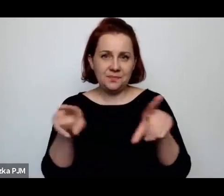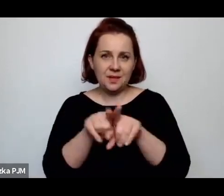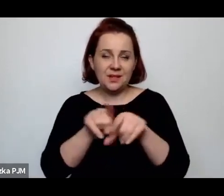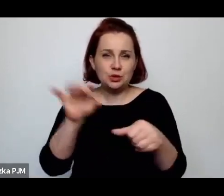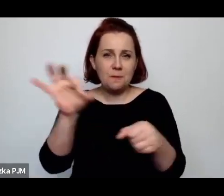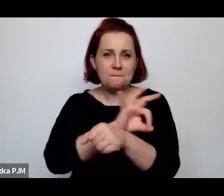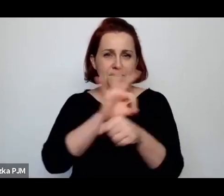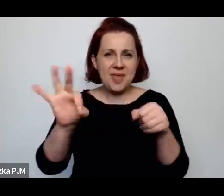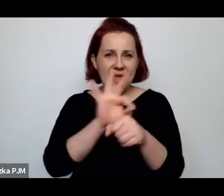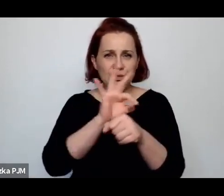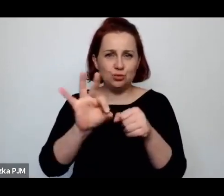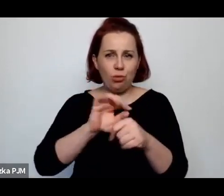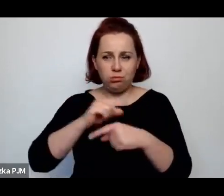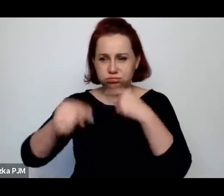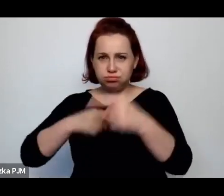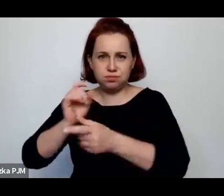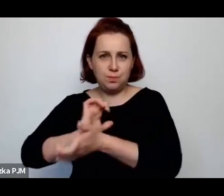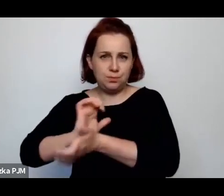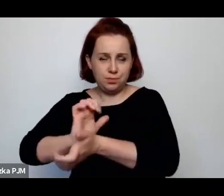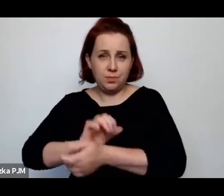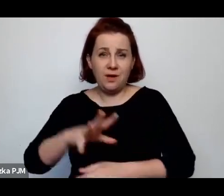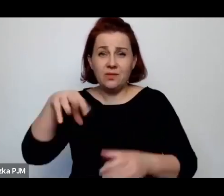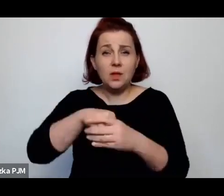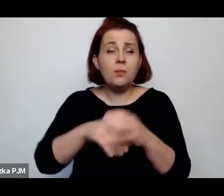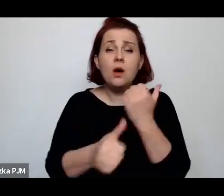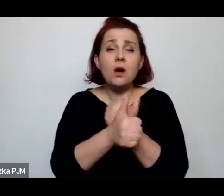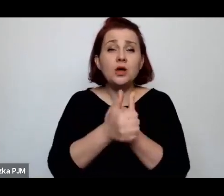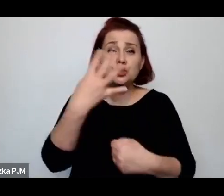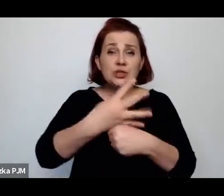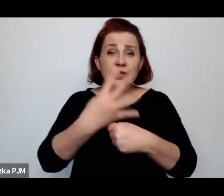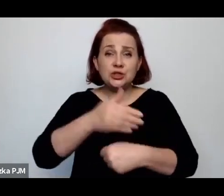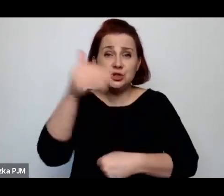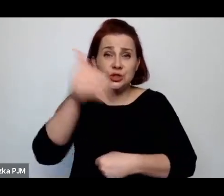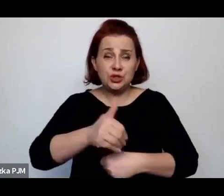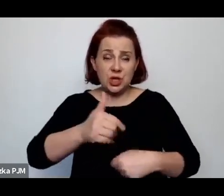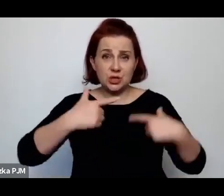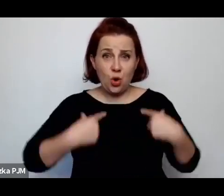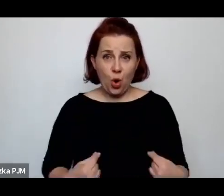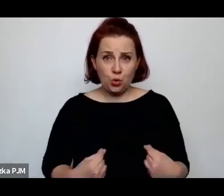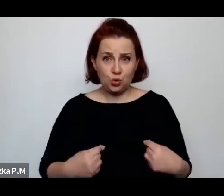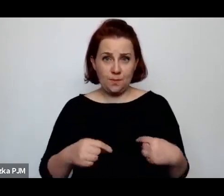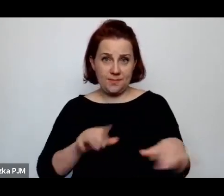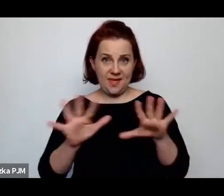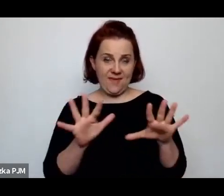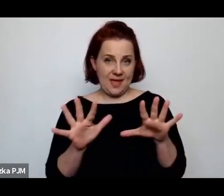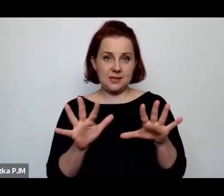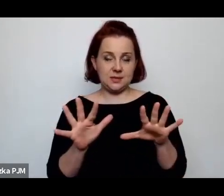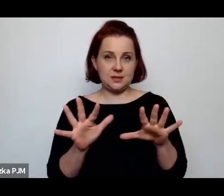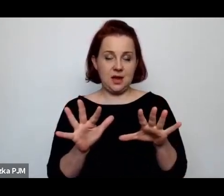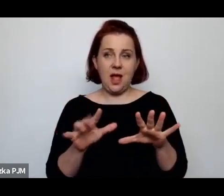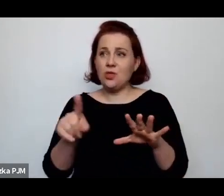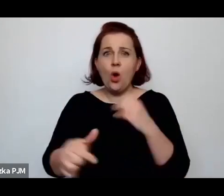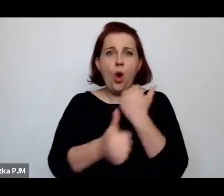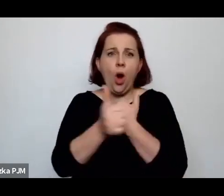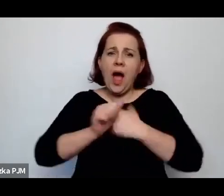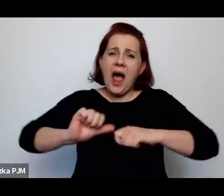To chodziło o 40 tysięcy osób mniej więcej, ale chodziło o to, żeby absolutnie ich wyrzucić z rzeźni